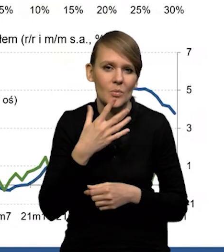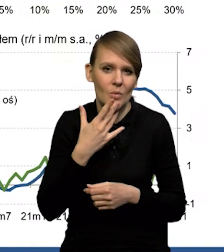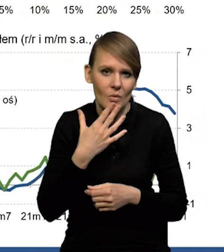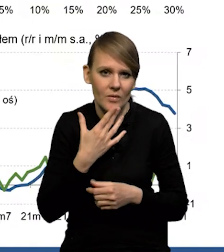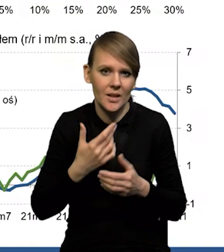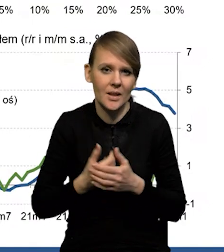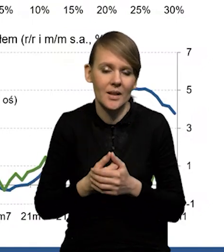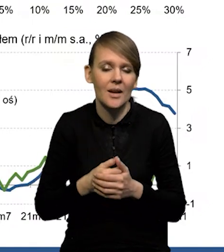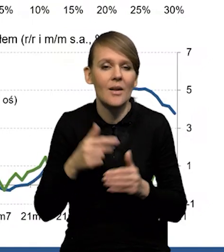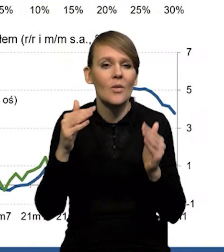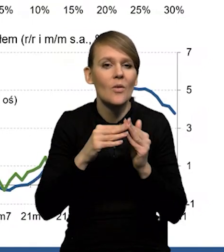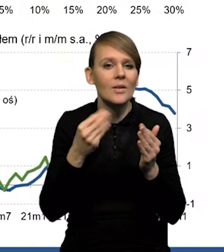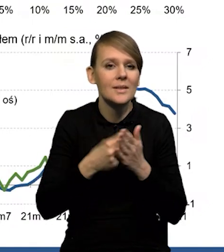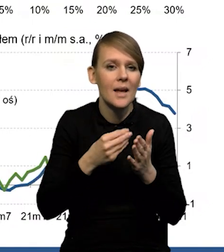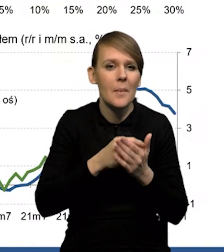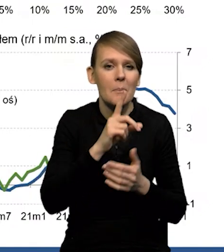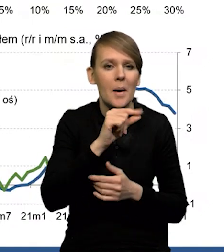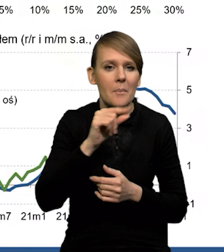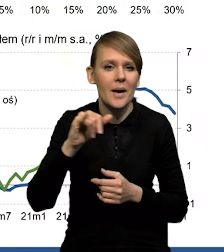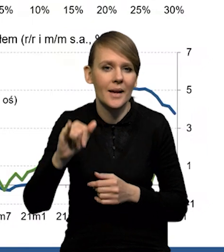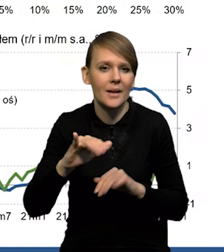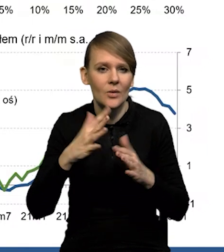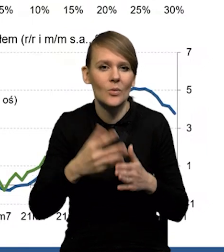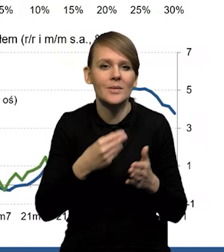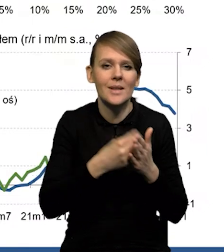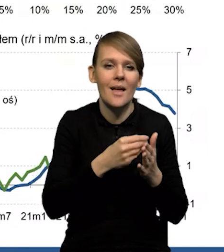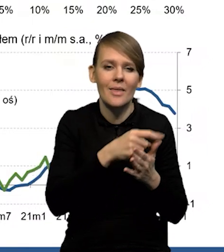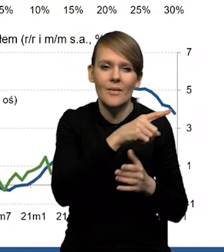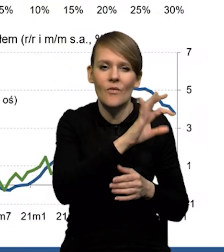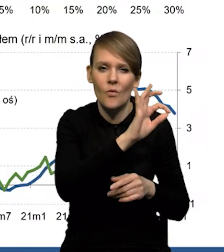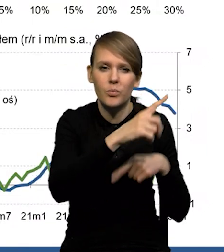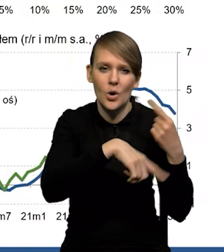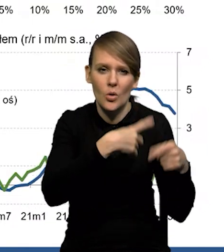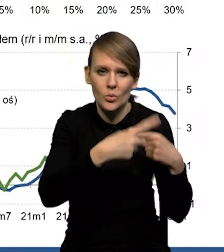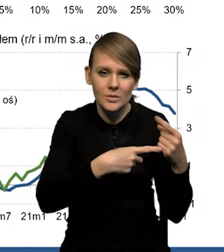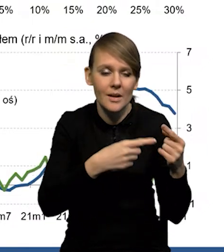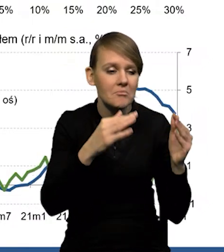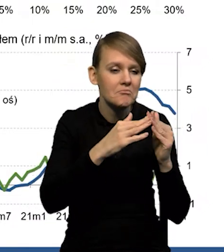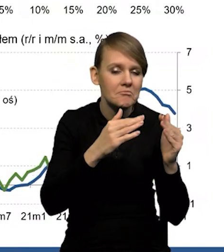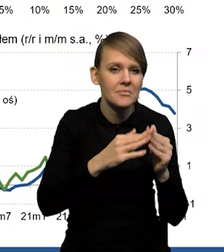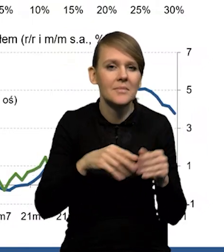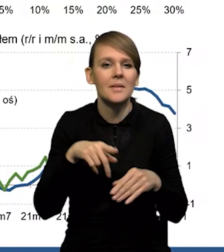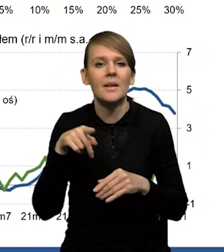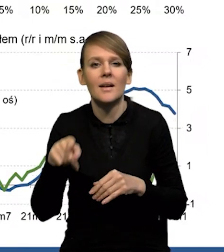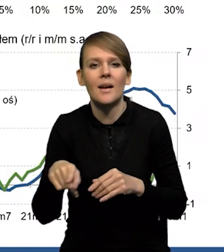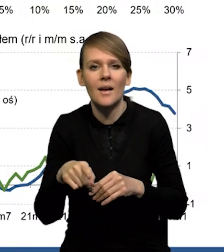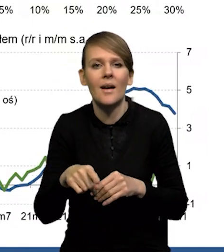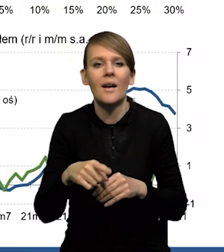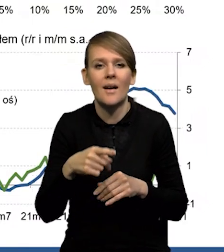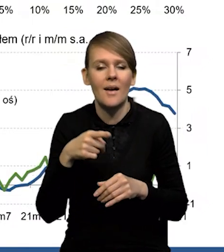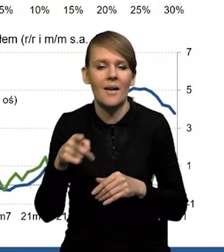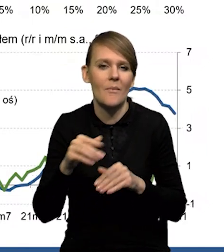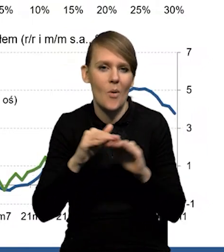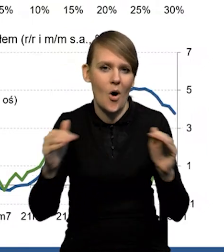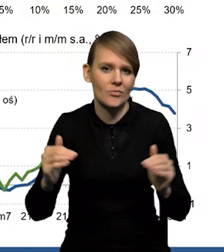że w stosunku do tych cen PPI, czyli ceny producenta, cały czas to saldo prognoz kierunku zmian jest na podwyższonym poziomie.